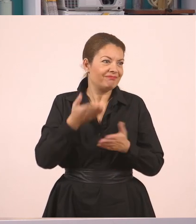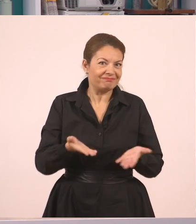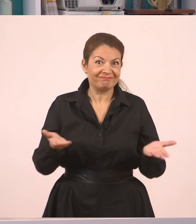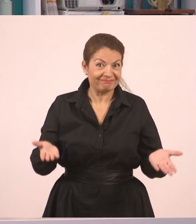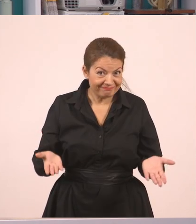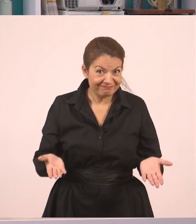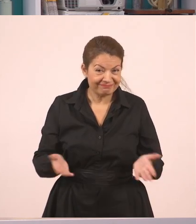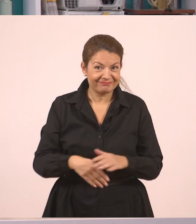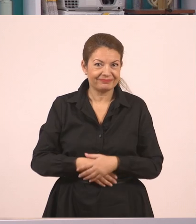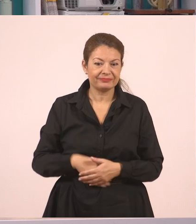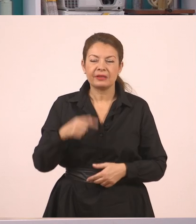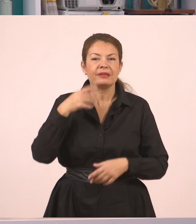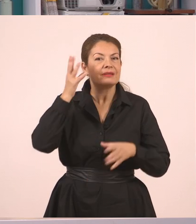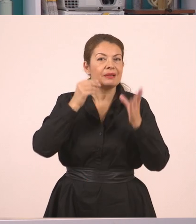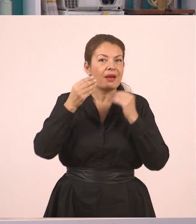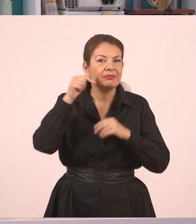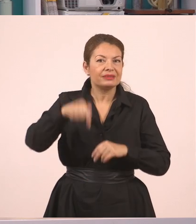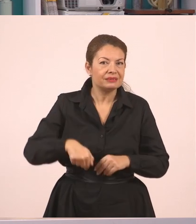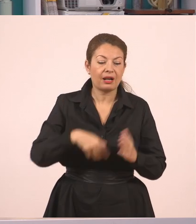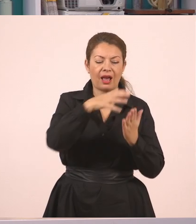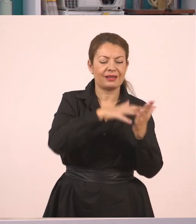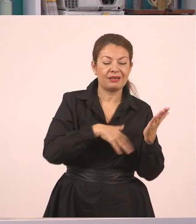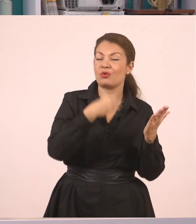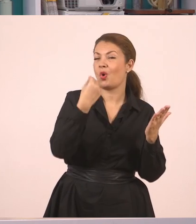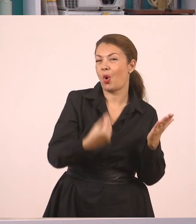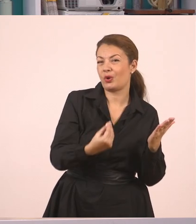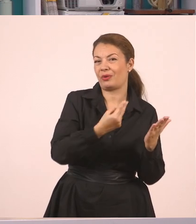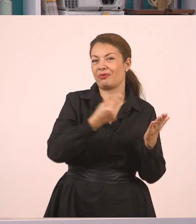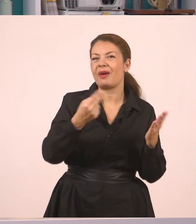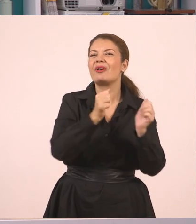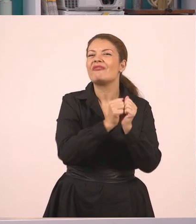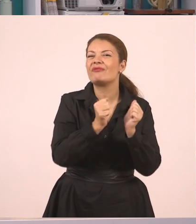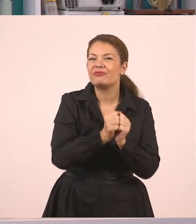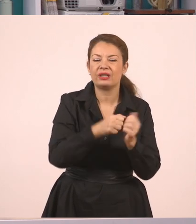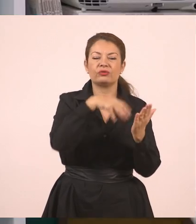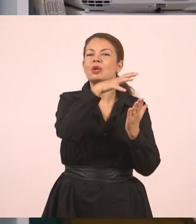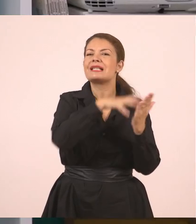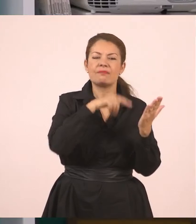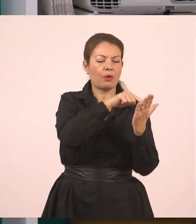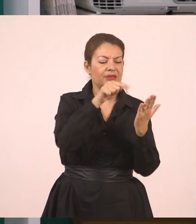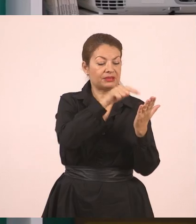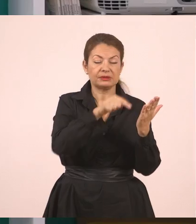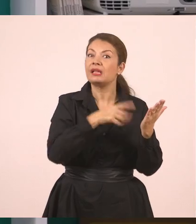Τι κάναμε λοιπόν; Διαβάσαμε ένα ωραίο κείμενο με ιστορίες για φίλους. Μέσα σε αυτό το κείμενο υπήρχε έντονο το στοιχείο του διαλόγου.